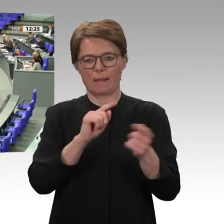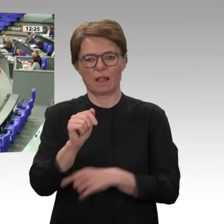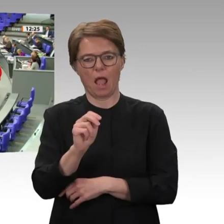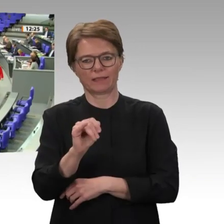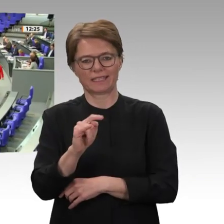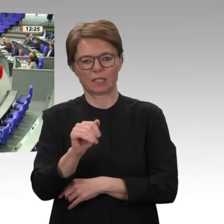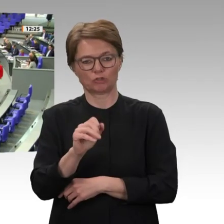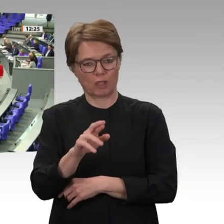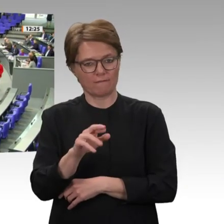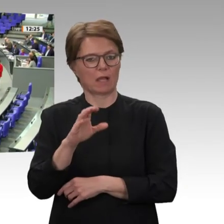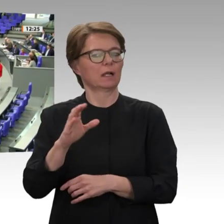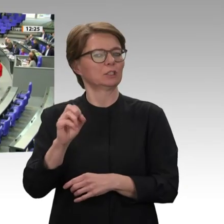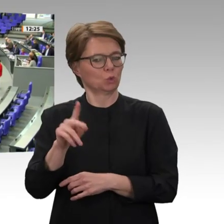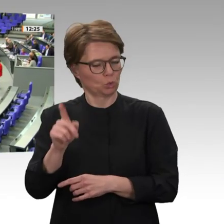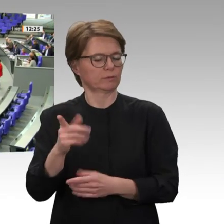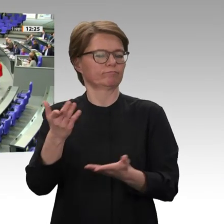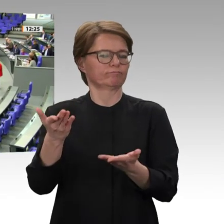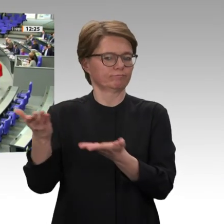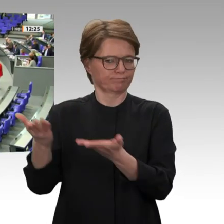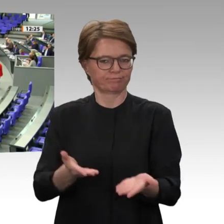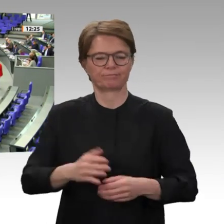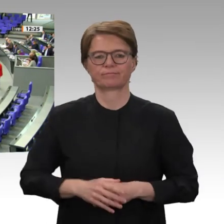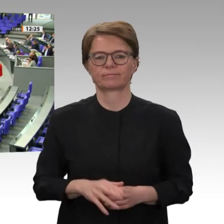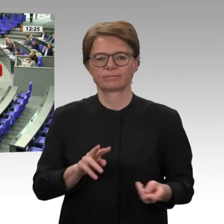Sehr verehrte Frau Präsidentin! Liebe Kolleginnen und Kollegen!